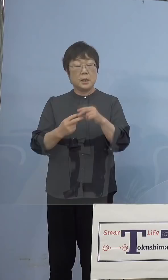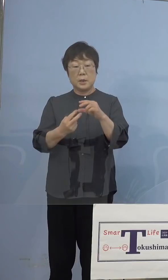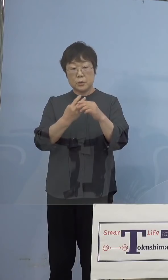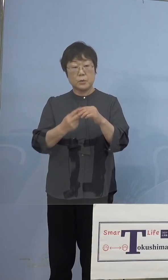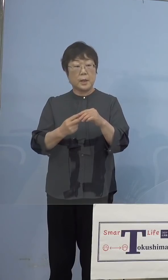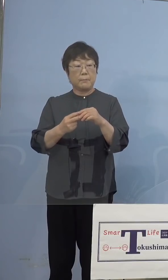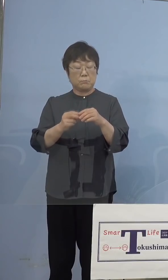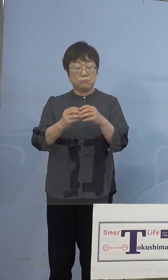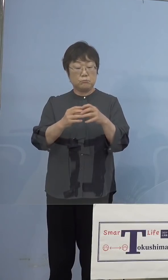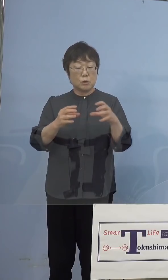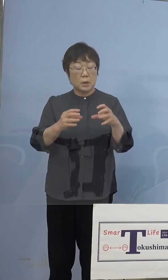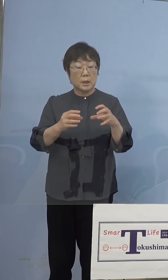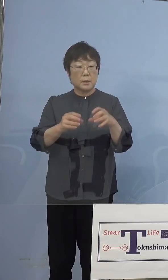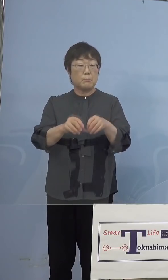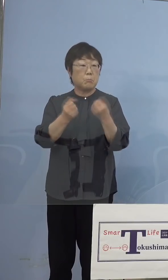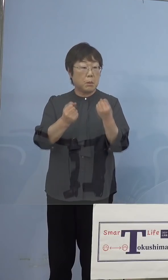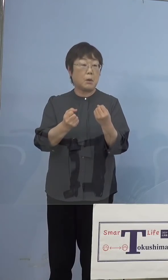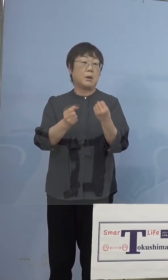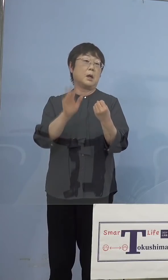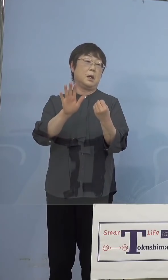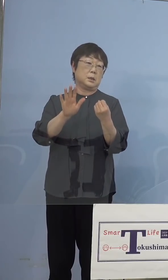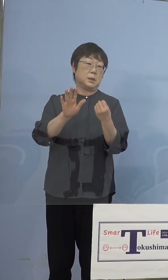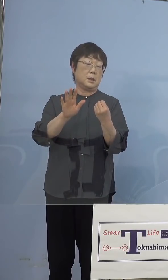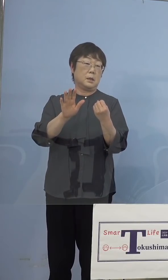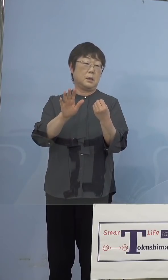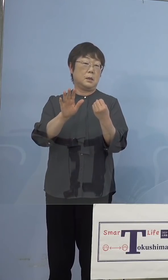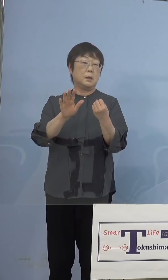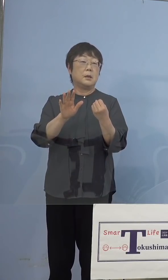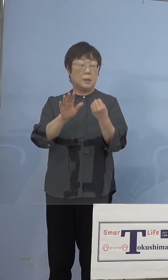膨らんできてしまうと、これを このままほっておくと破裂をする